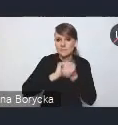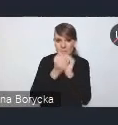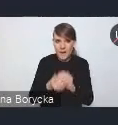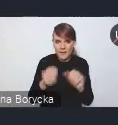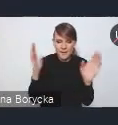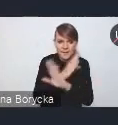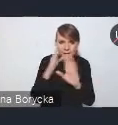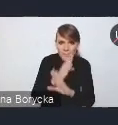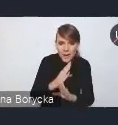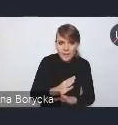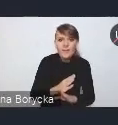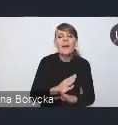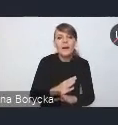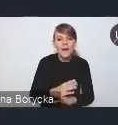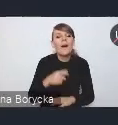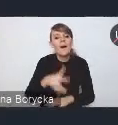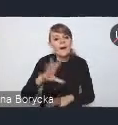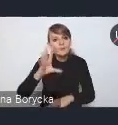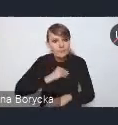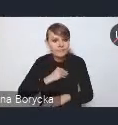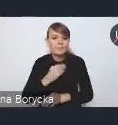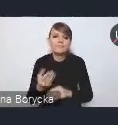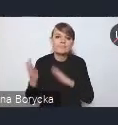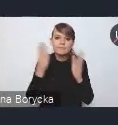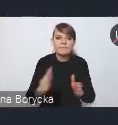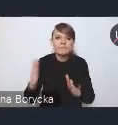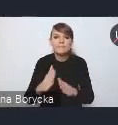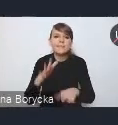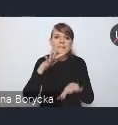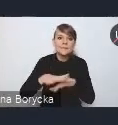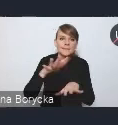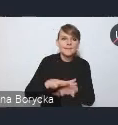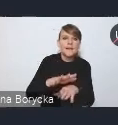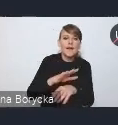będzie także opracowanie Systemu Monitoringu Jakości Powietrza w miastach